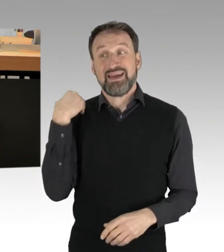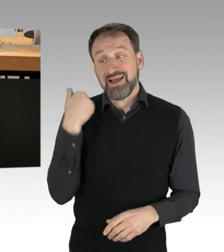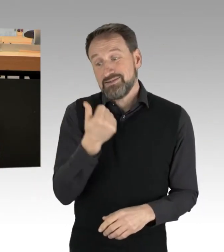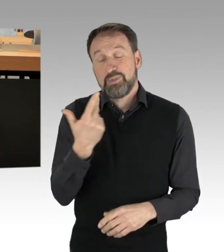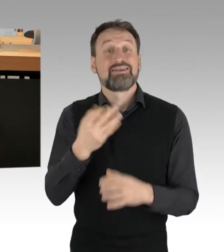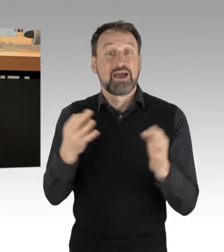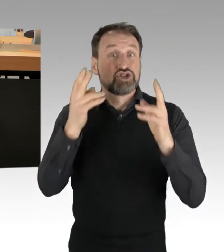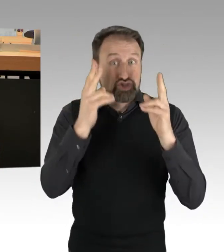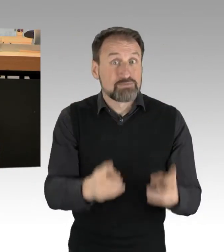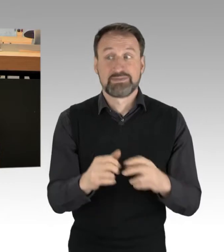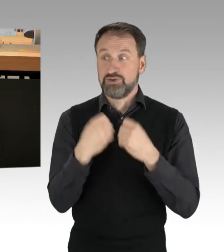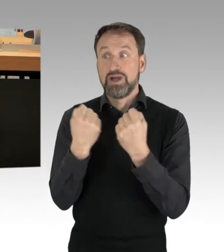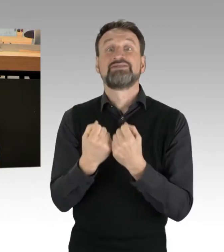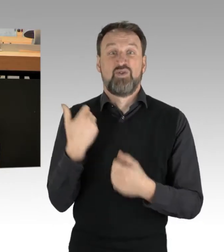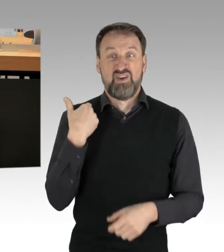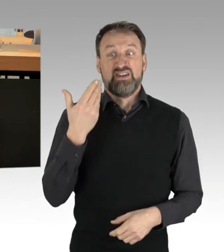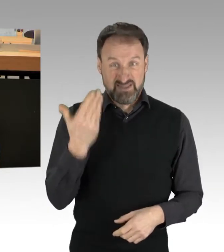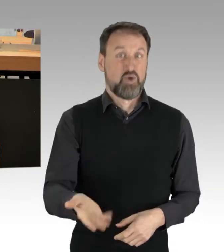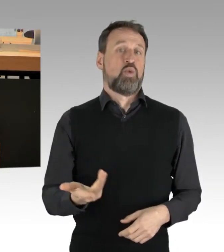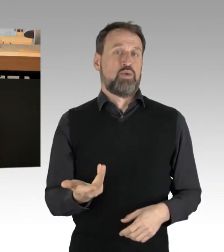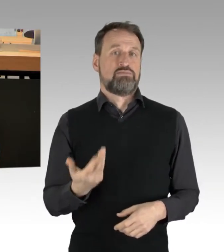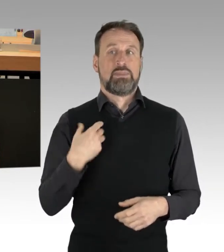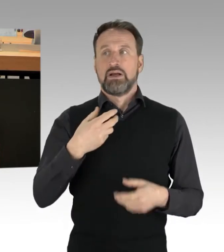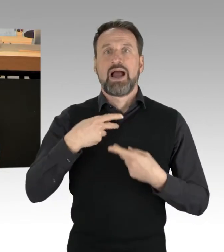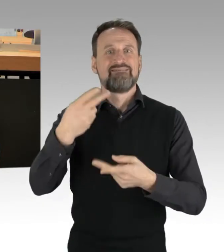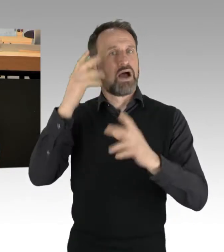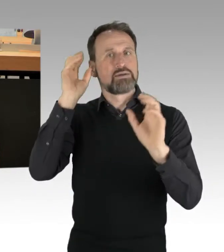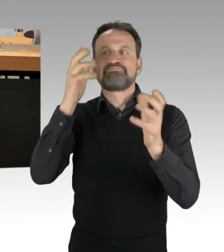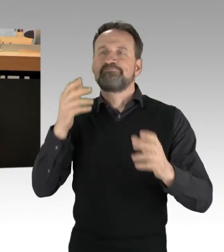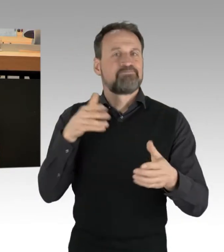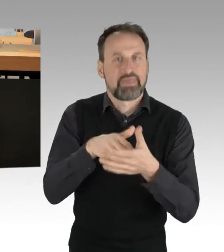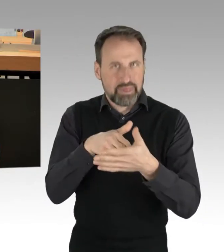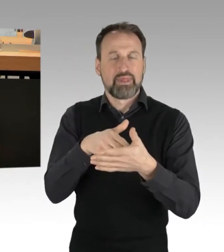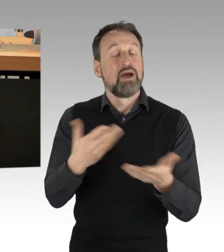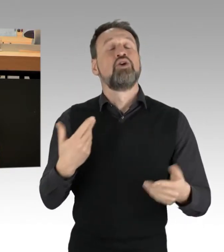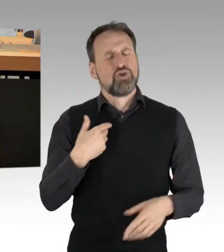Das möchte und das werde ich auch nicht schönreden, aber hören Sie bitte auf, so zu tun, als wäre dies überall,